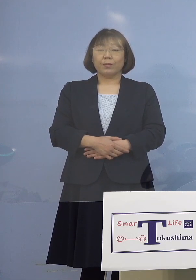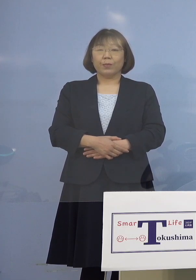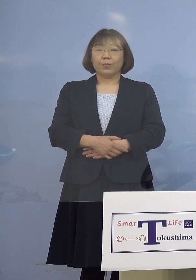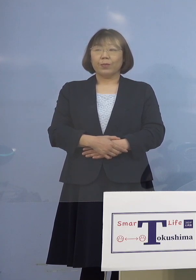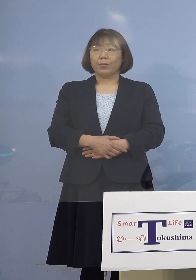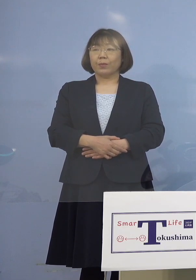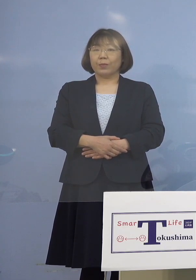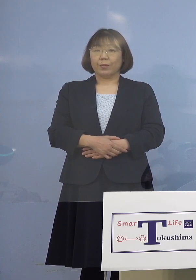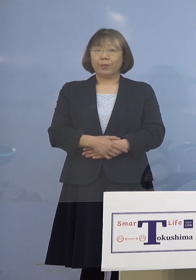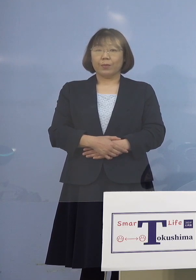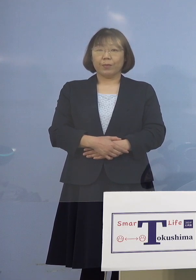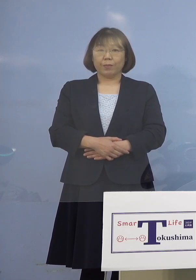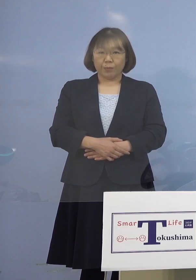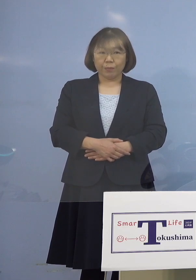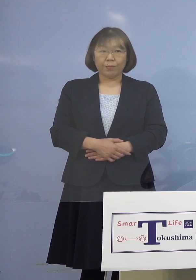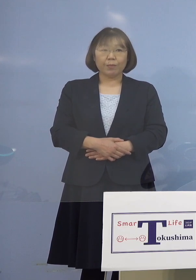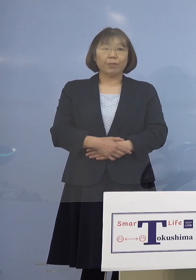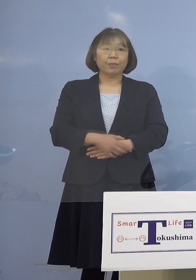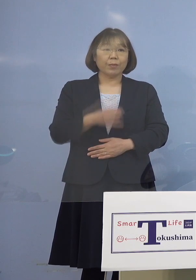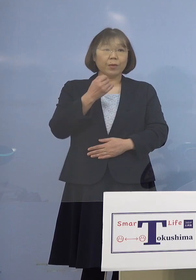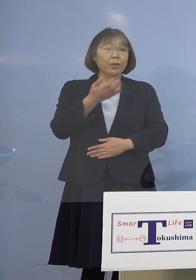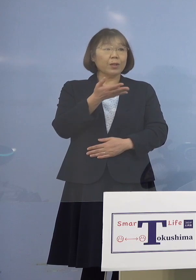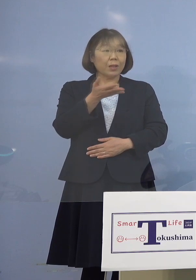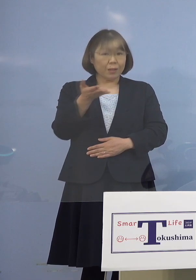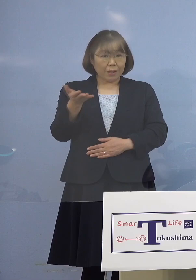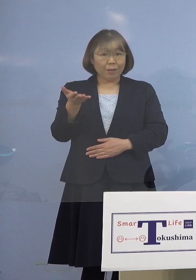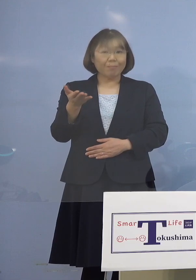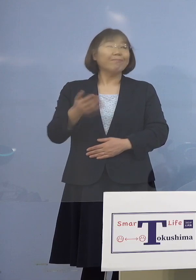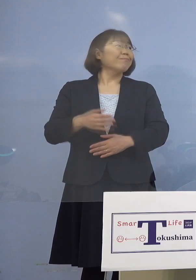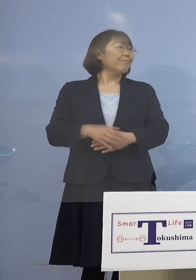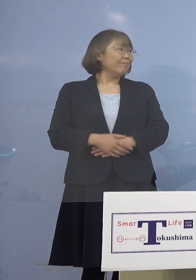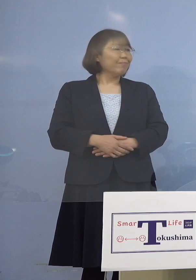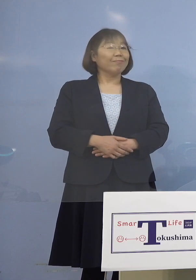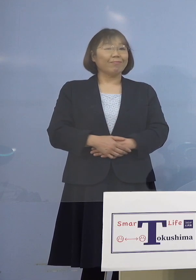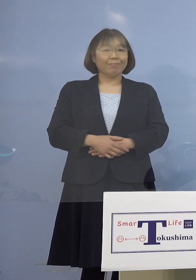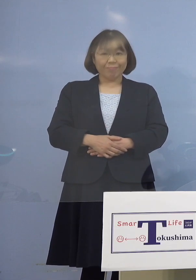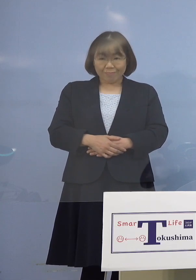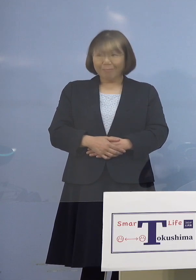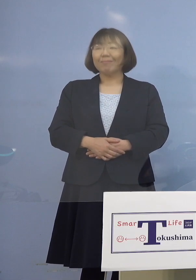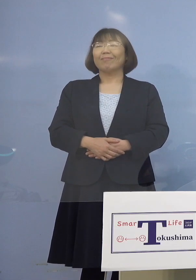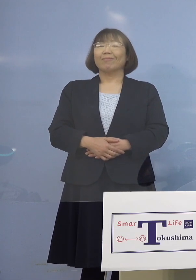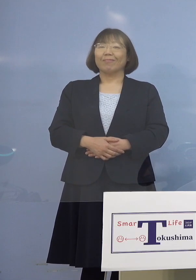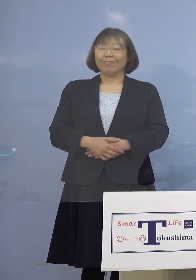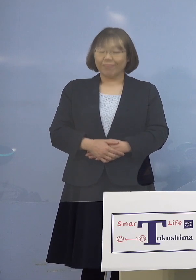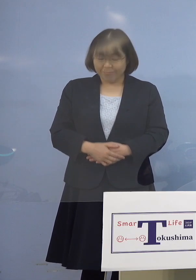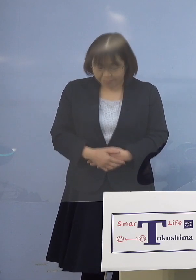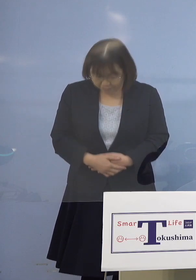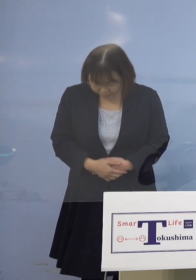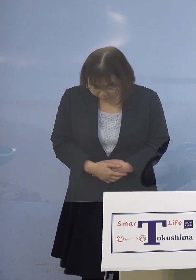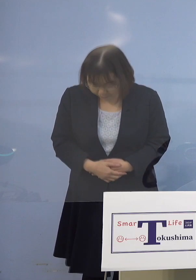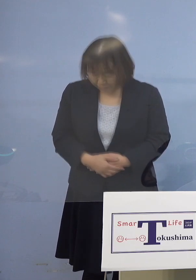（幹事社・四国放送） ではよろしいですか ありがとうございました （知事） ありがとうございました